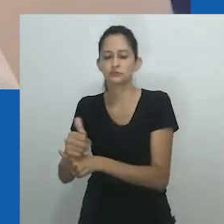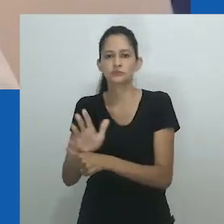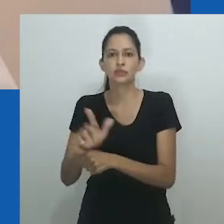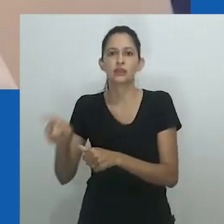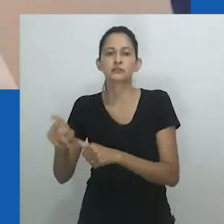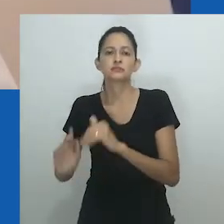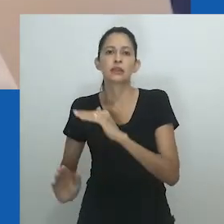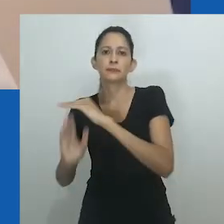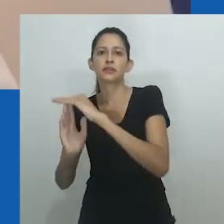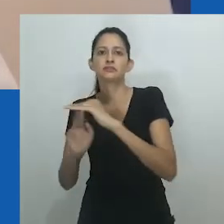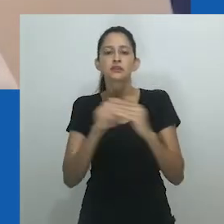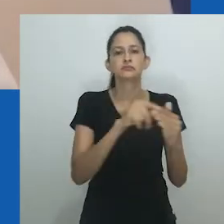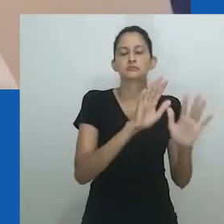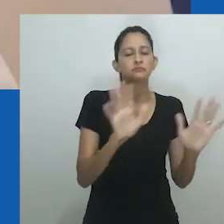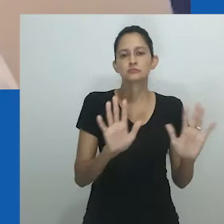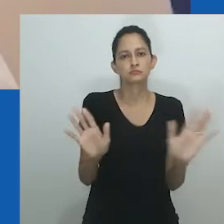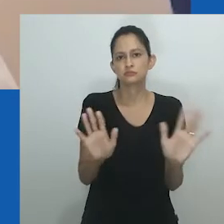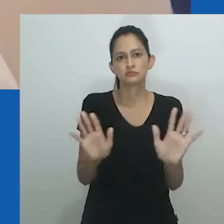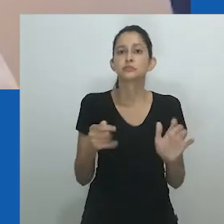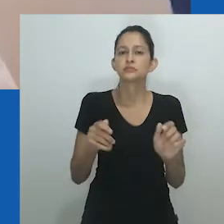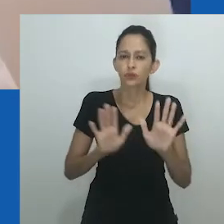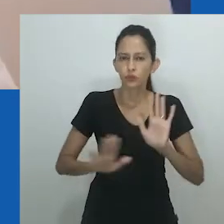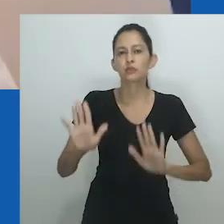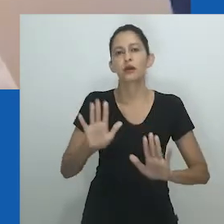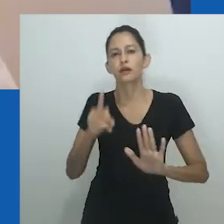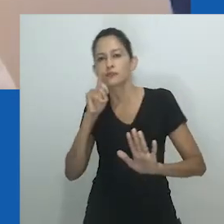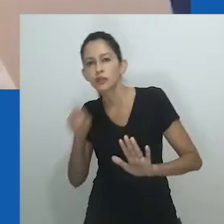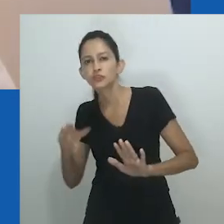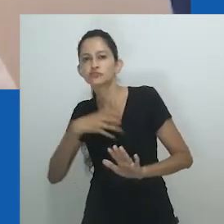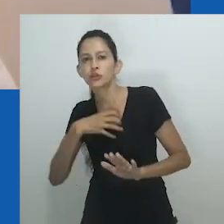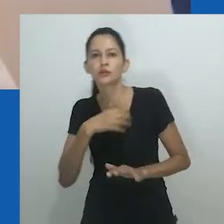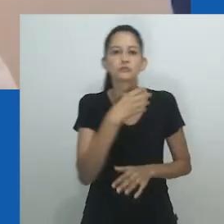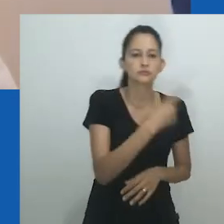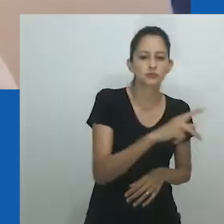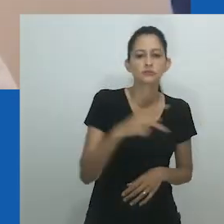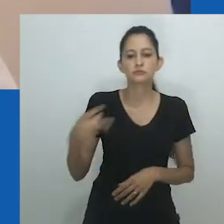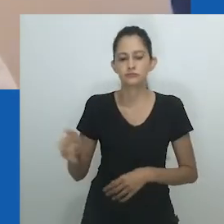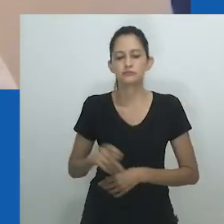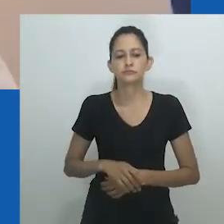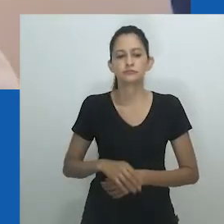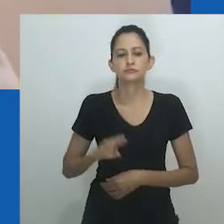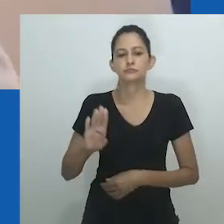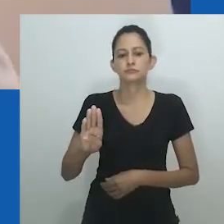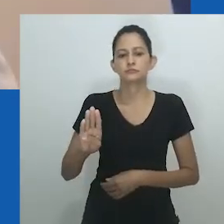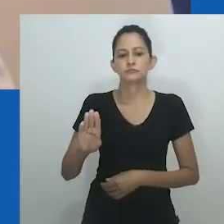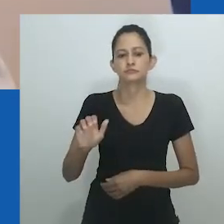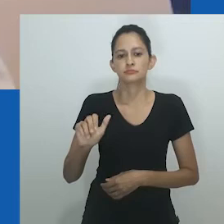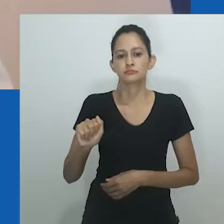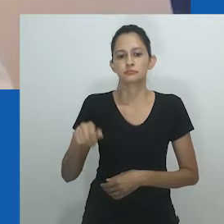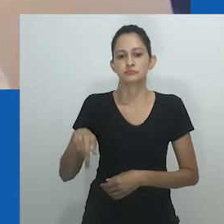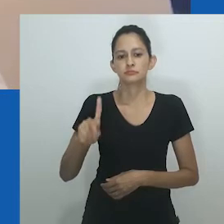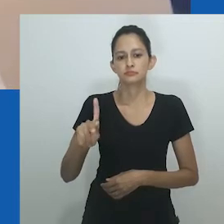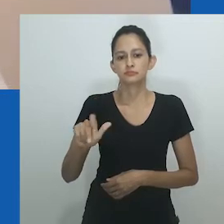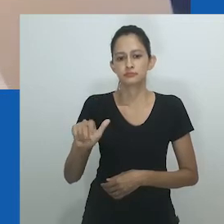O que se entende por gênero em alguns contextos aparece como formas de senioridade ou hierarquia em outros.